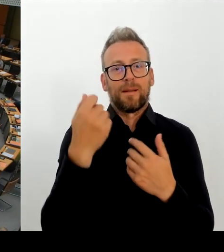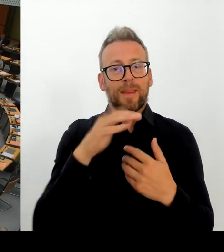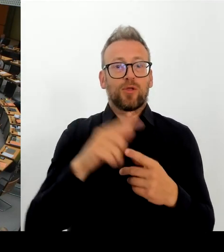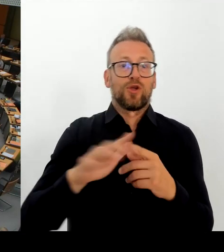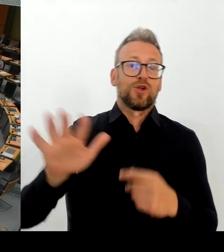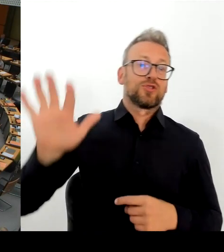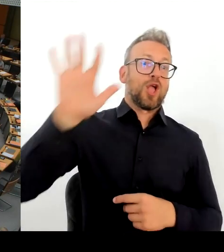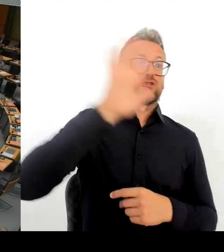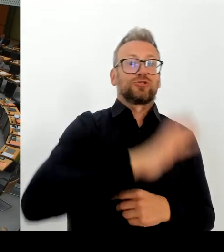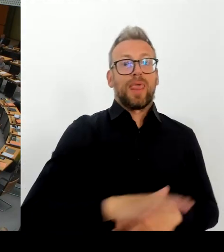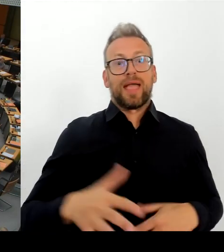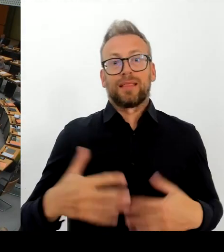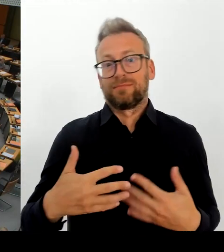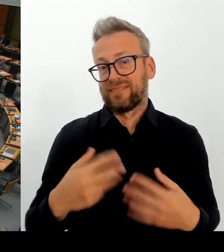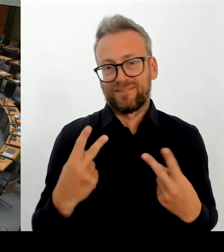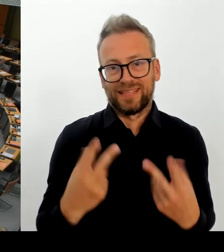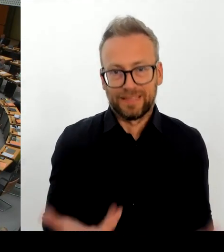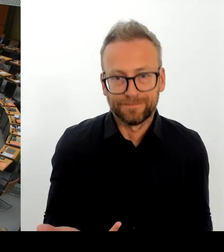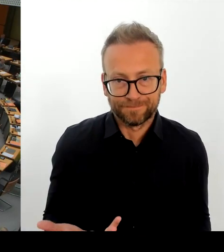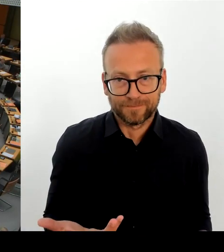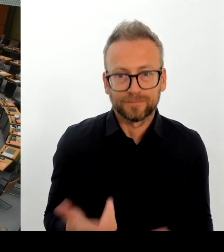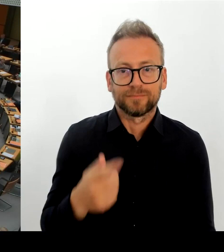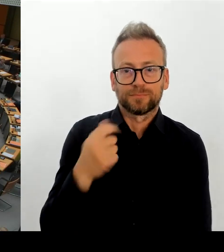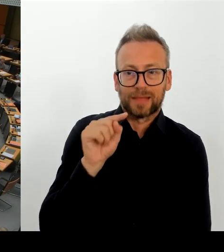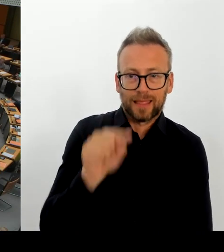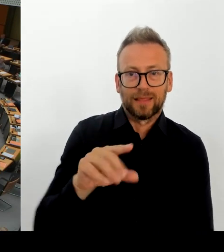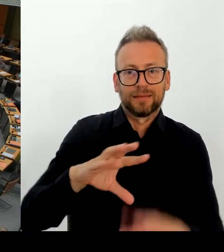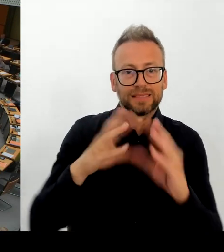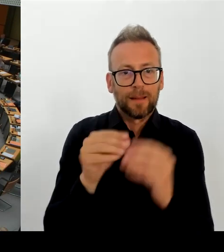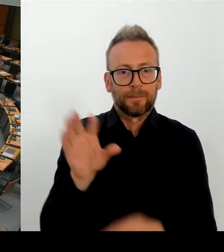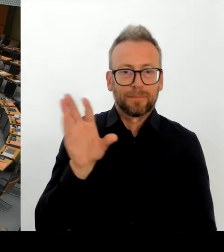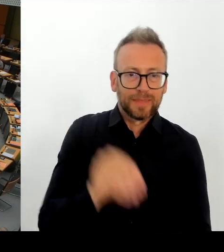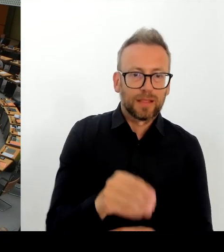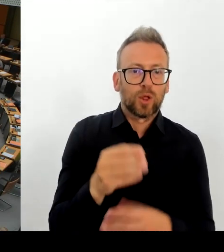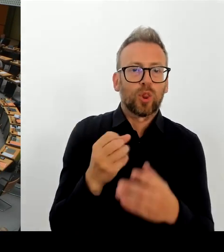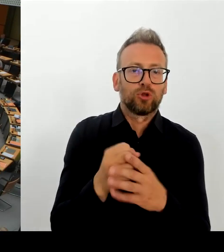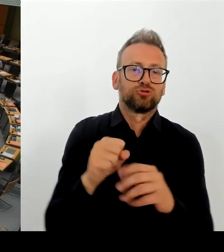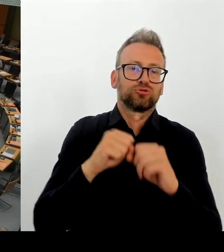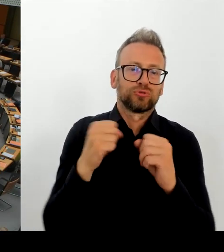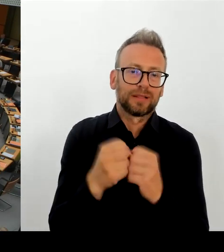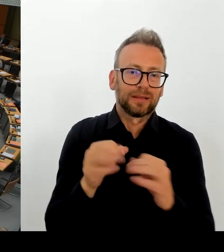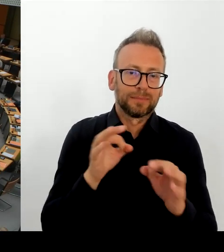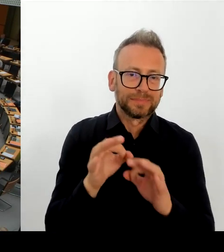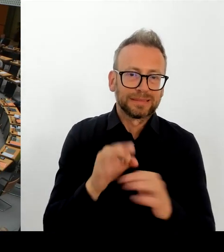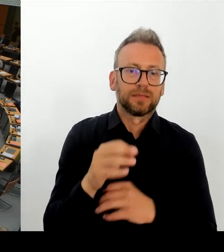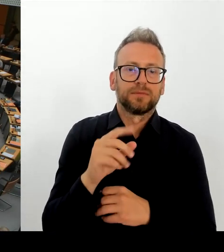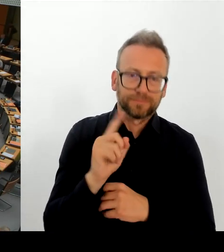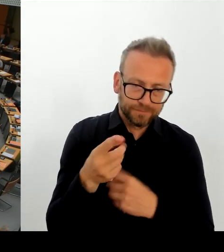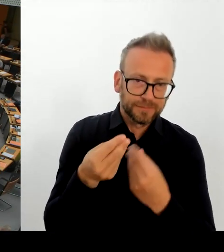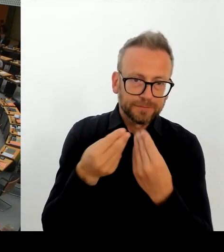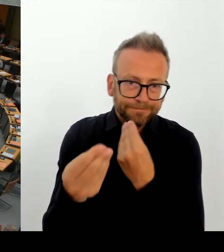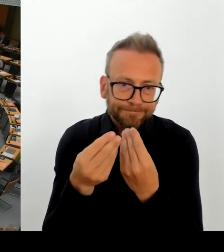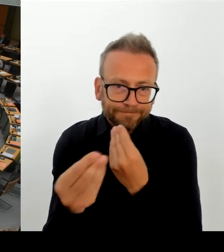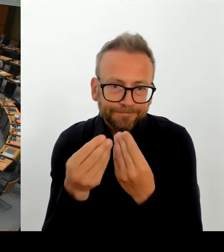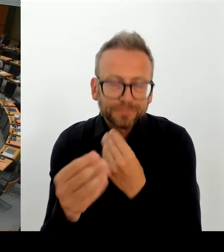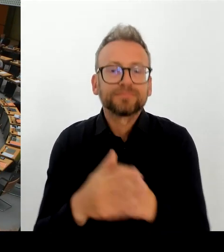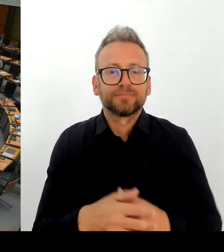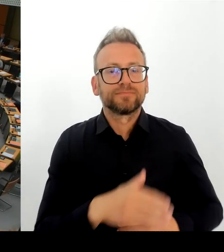denen massive Vorwürfe gegen Frau Roth erhoben werden. Da heißt es unter anderem: Wir protestieren gegen das schändliche, unprofessionelle und unmoralische Verhalten von